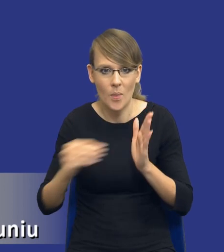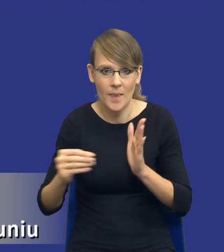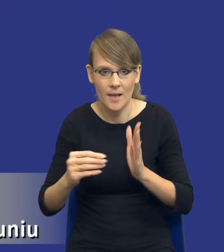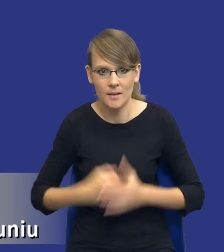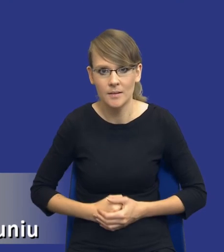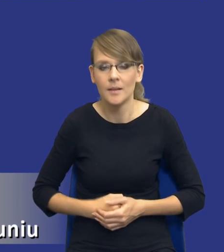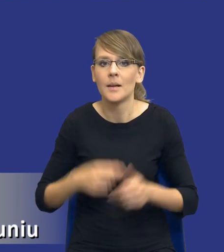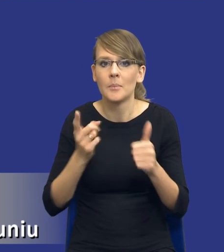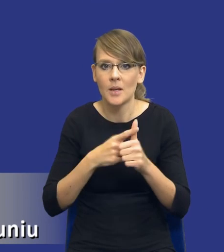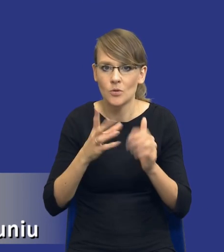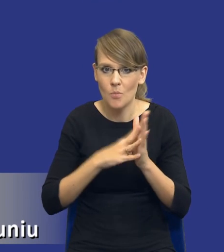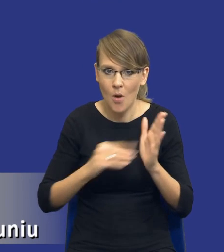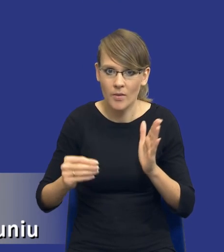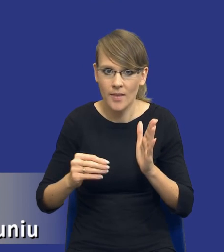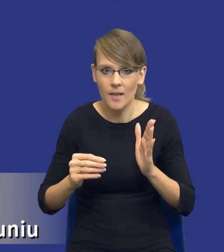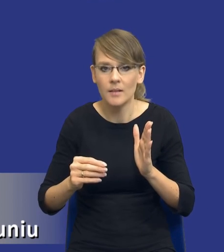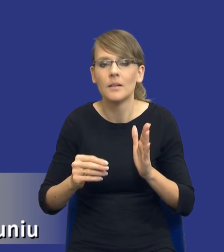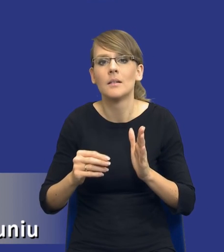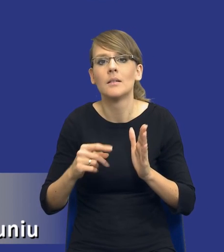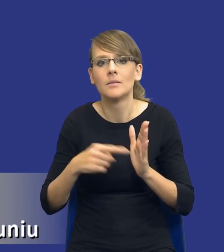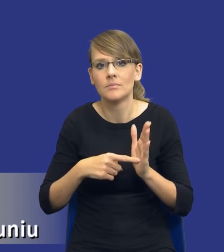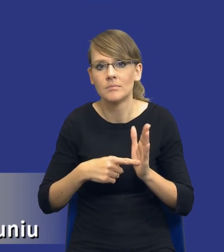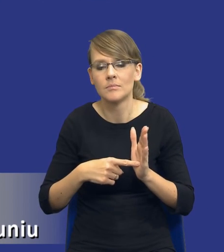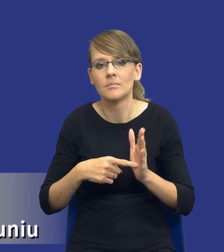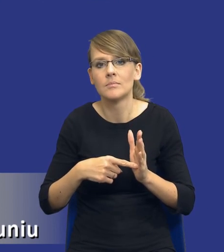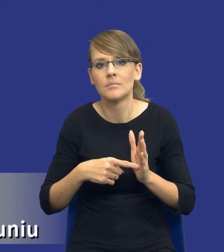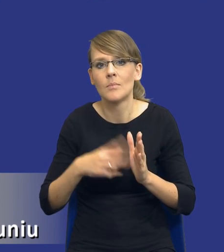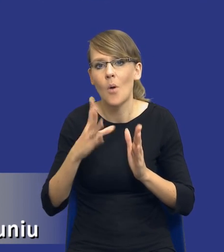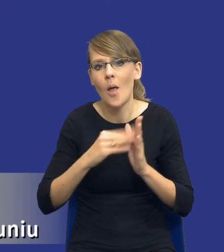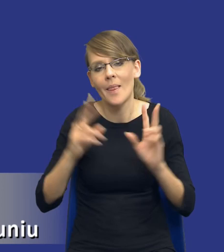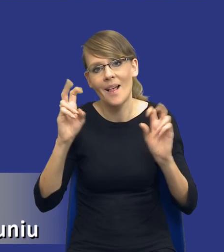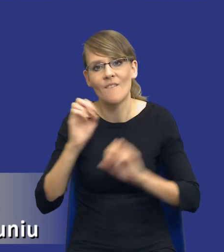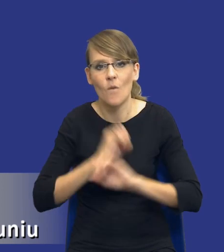Pierwszy model to był model taki, który ja nazywam modelem włoskim, bo włoski consentire